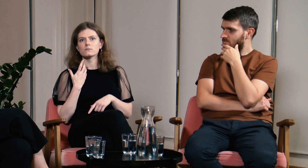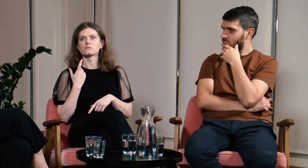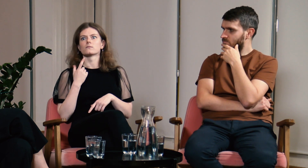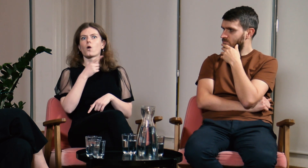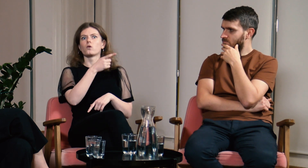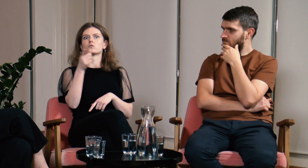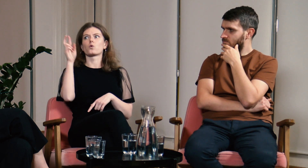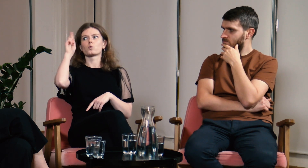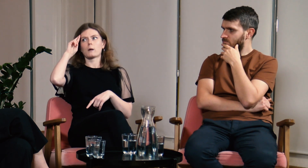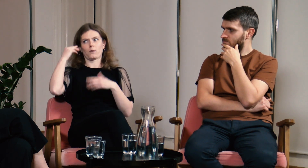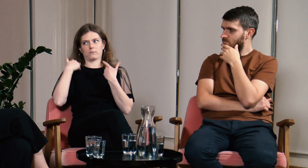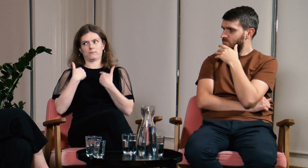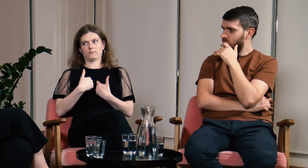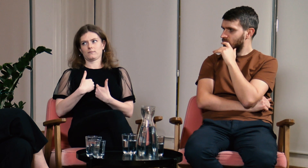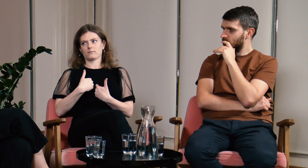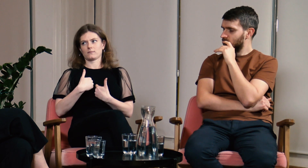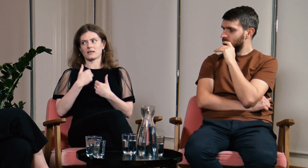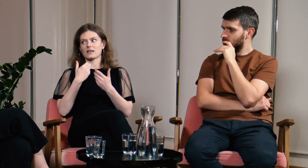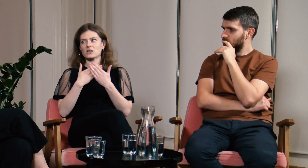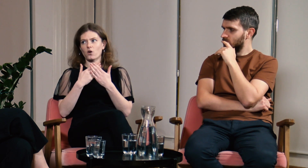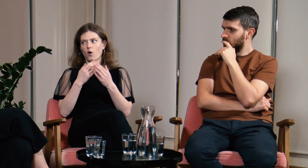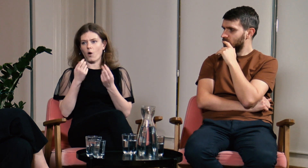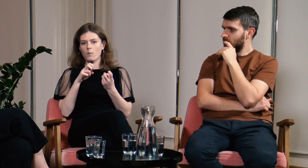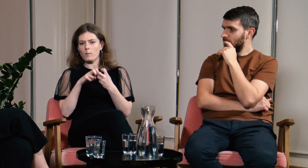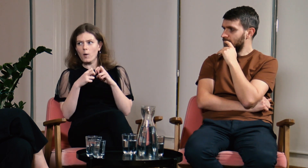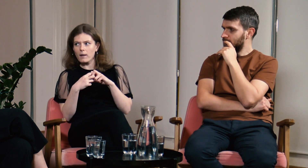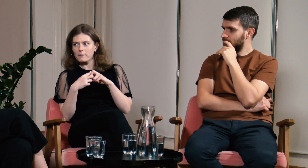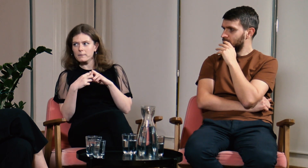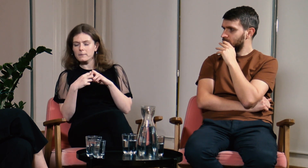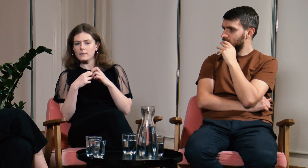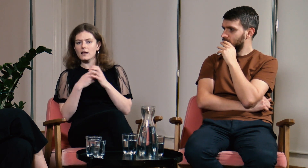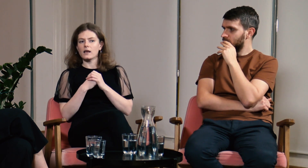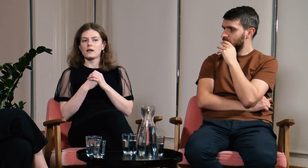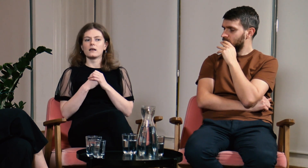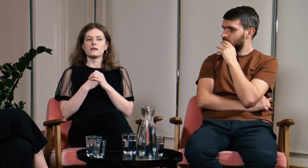że oni rozumieją mnie i skąd biorą się moje problemy.